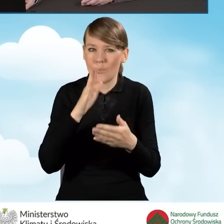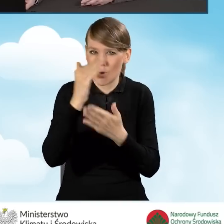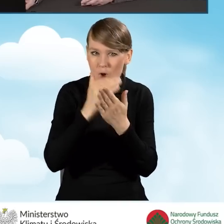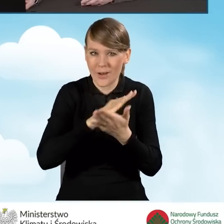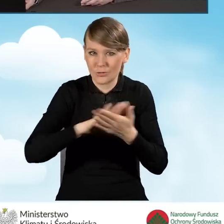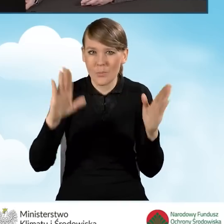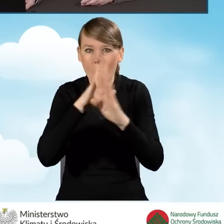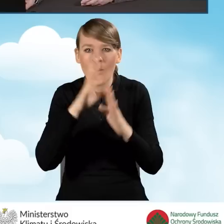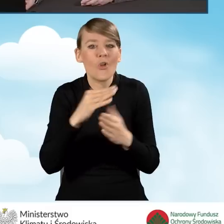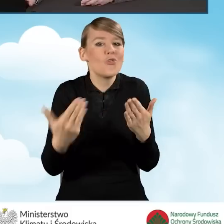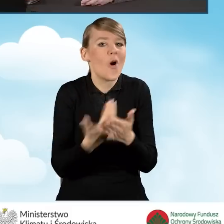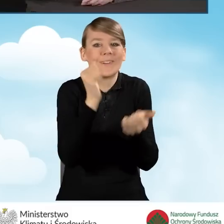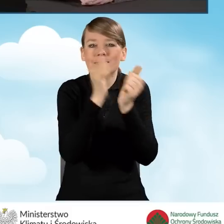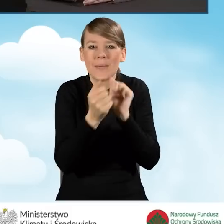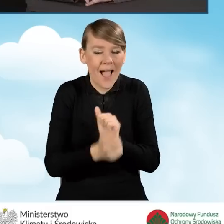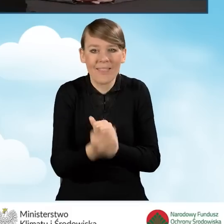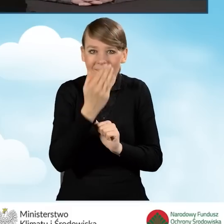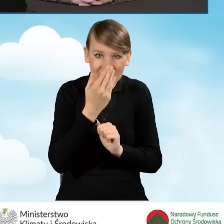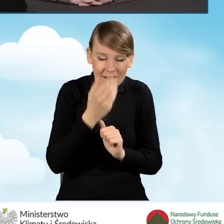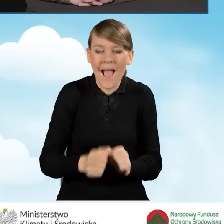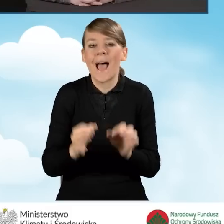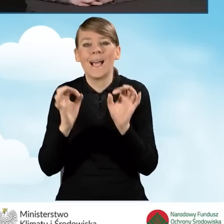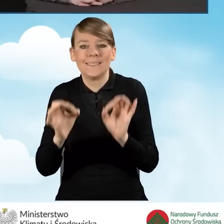Dzisiaj zacznę od krótkiego przypomnienia tych zmian.